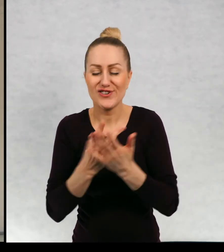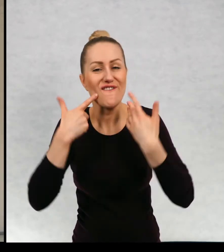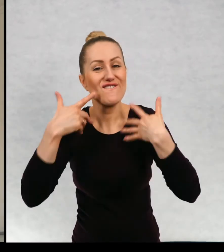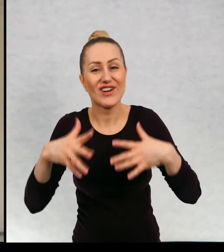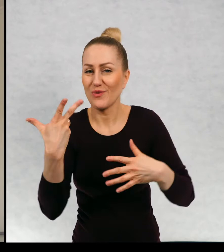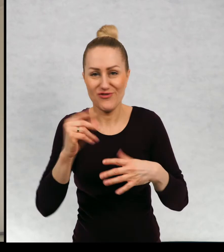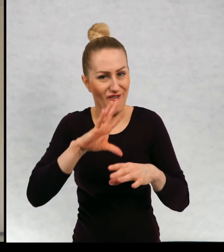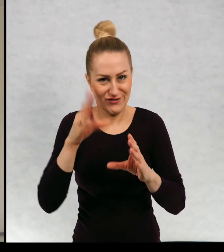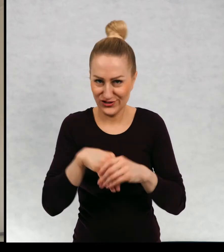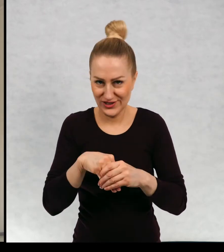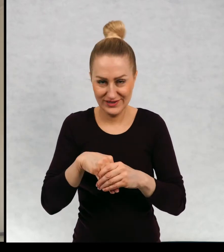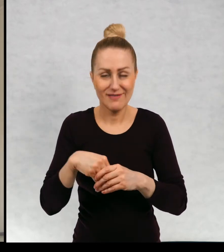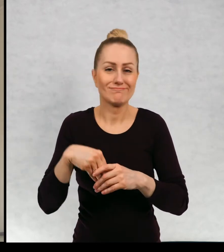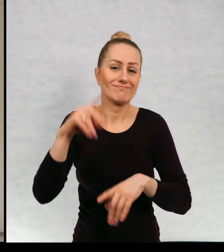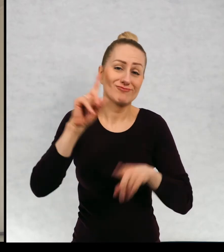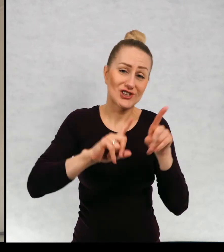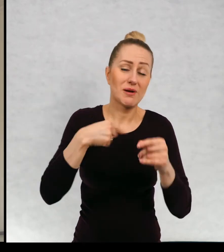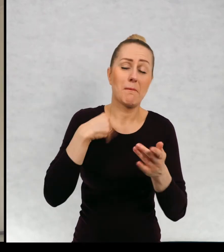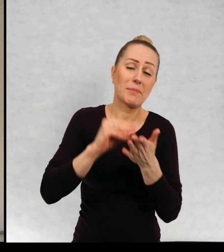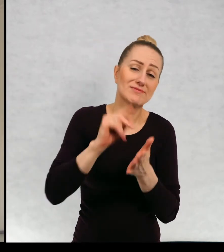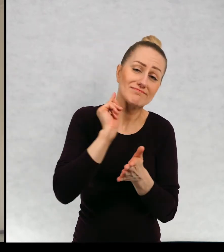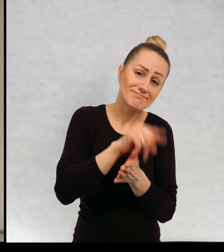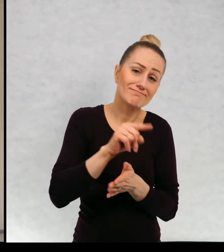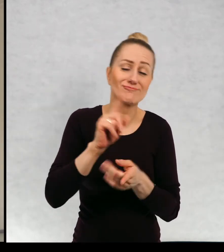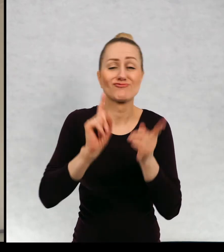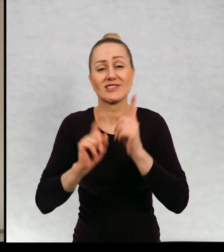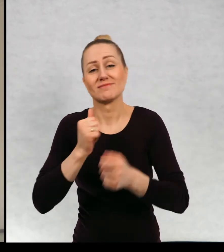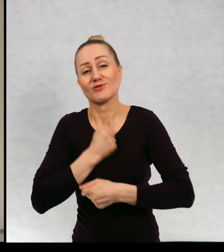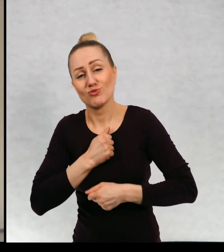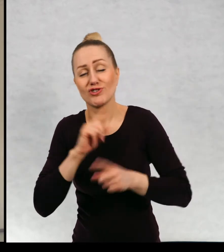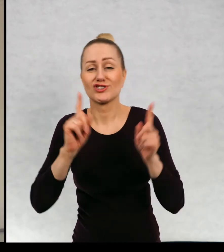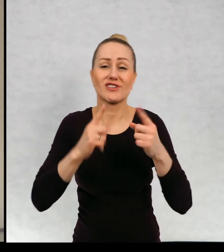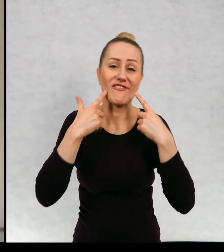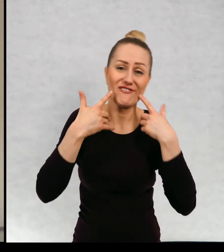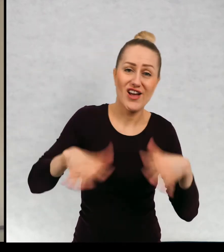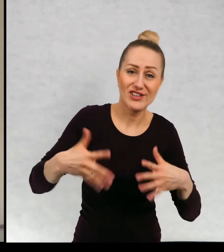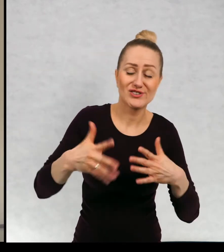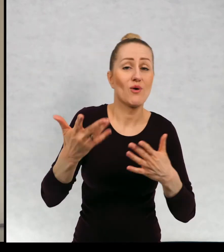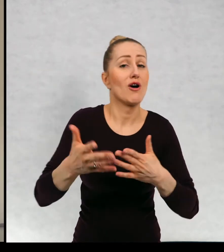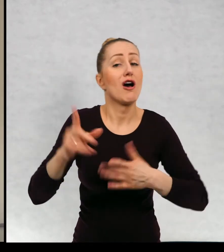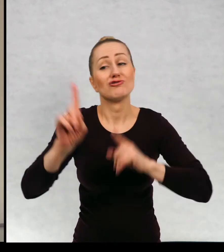i wesołe i pisze i takie. Również są takie, w których